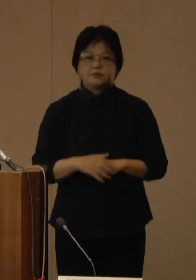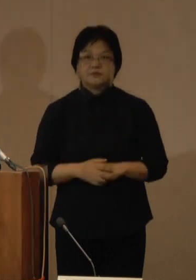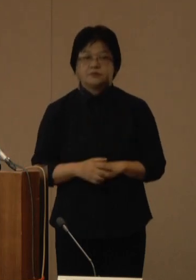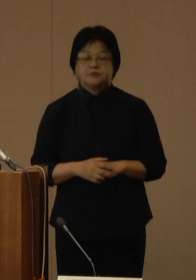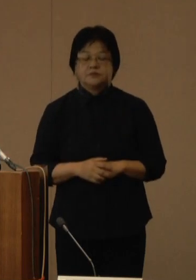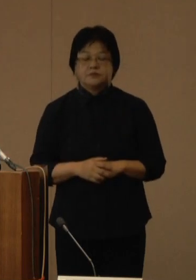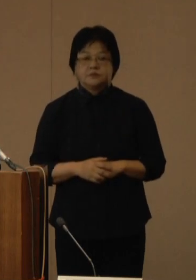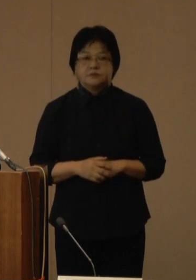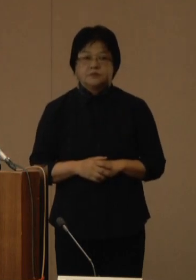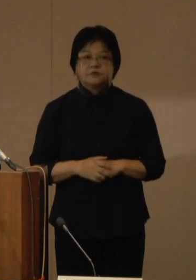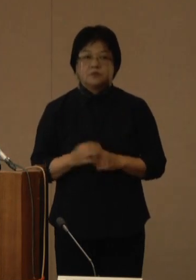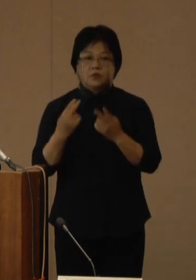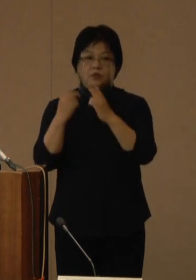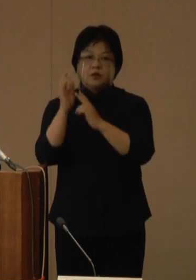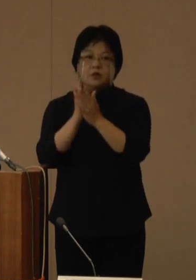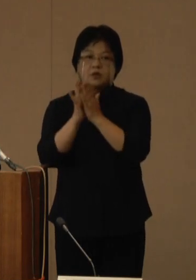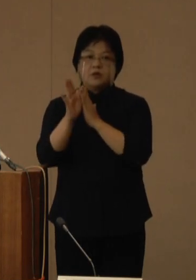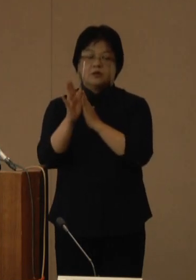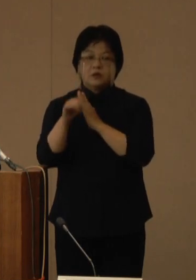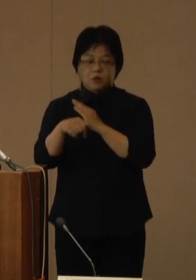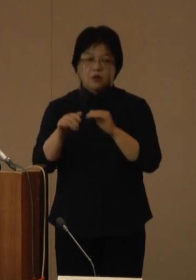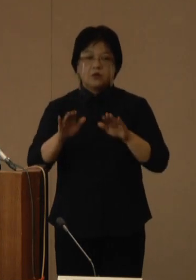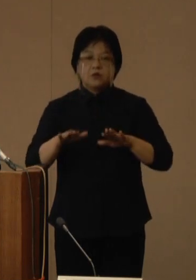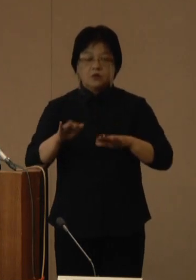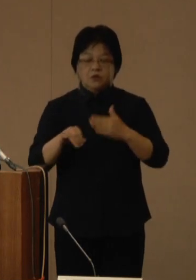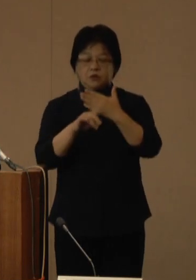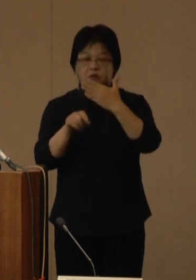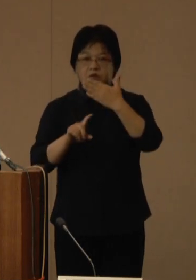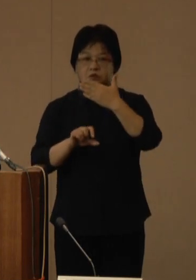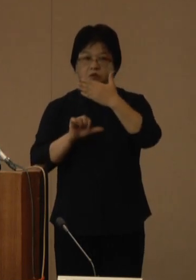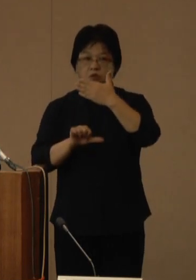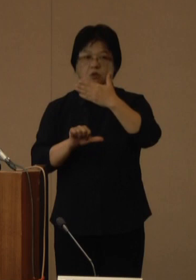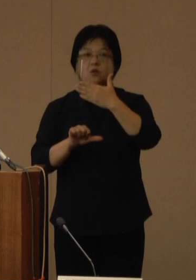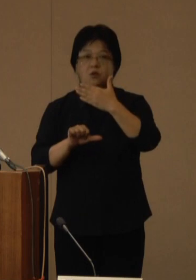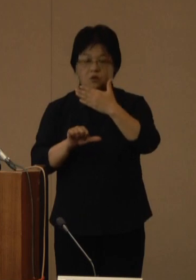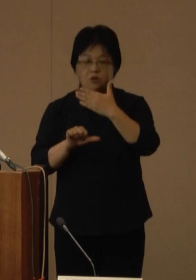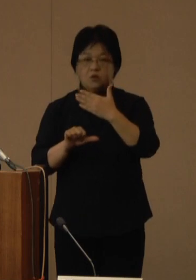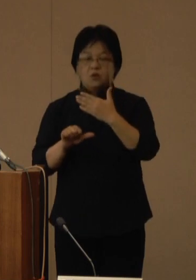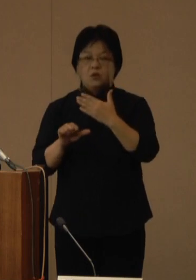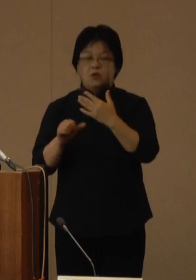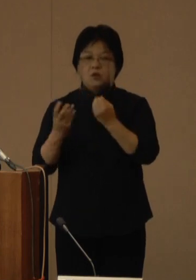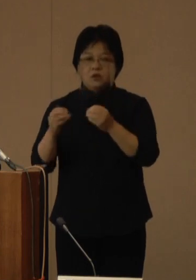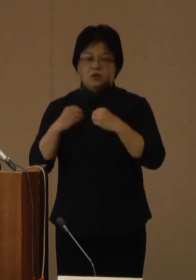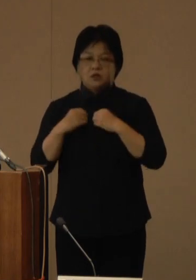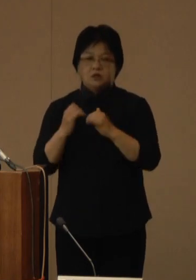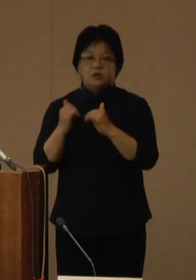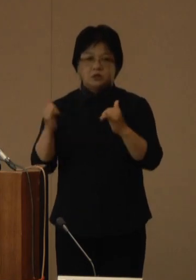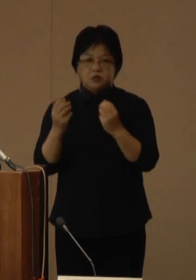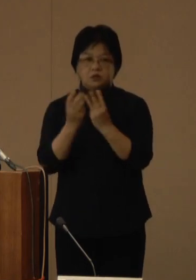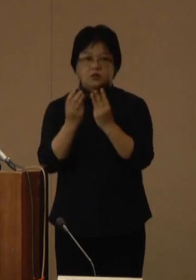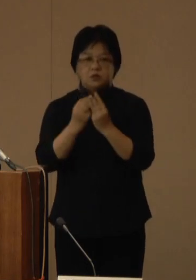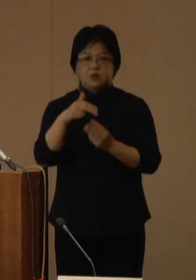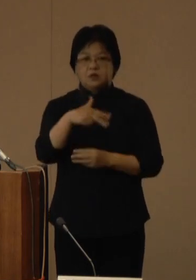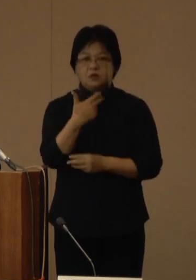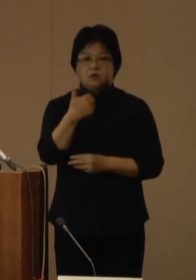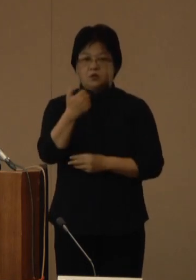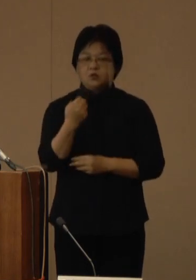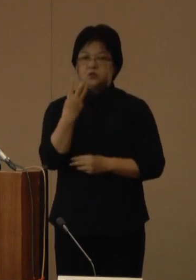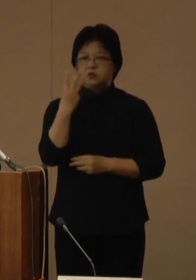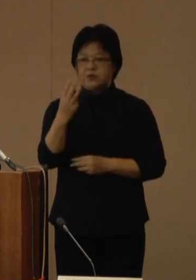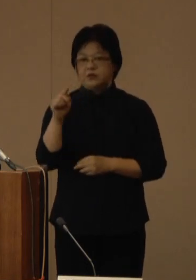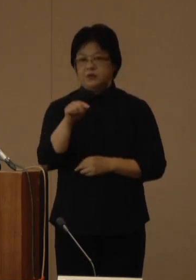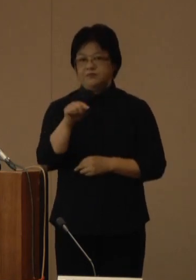沖縄県では、本日9月15日の新規陽性者数は753人となっているほか、